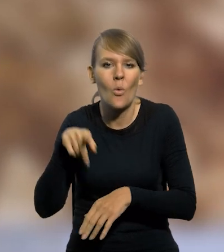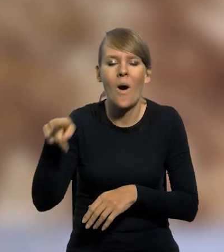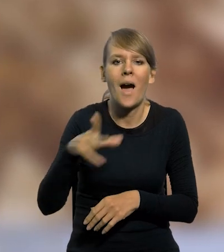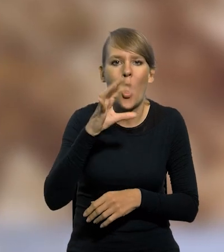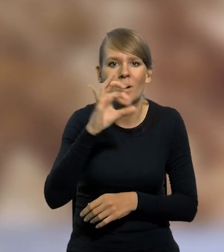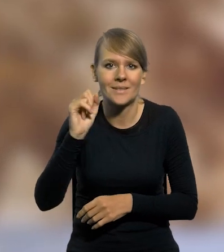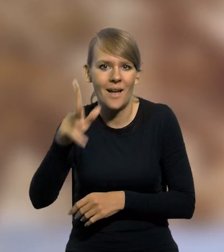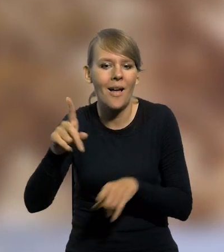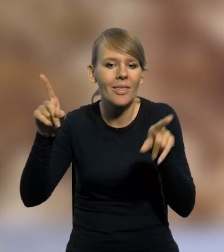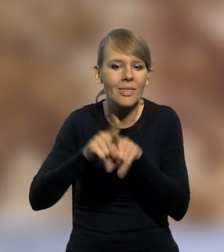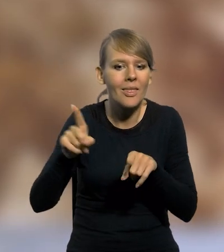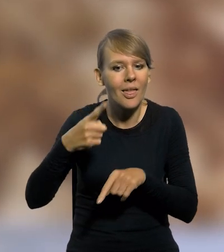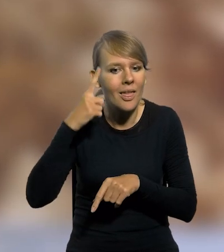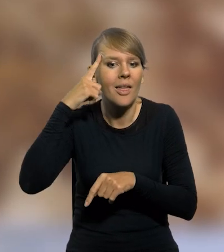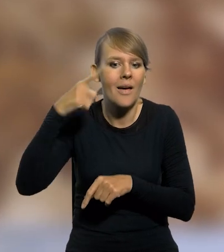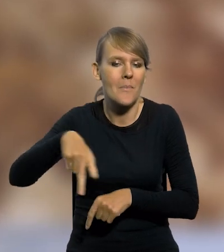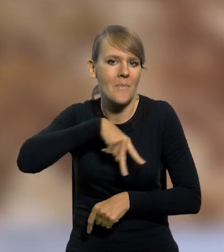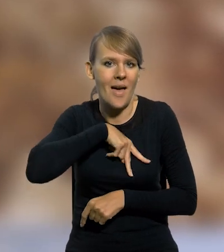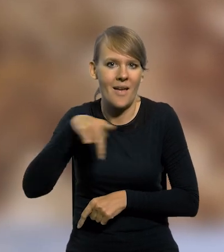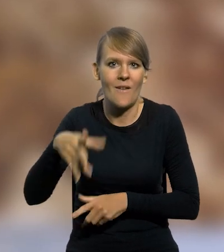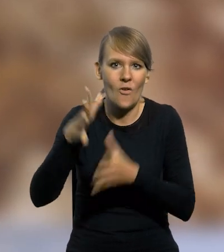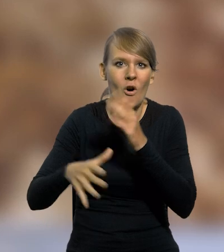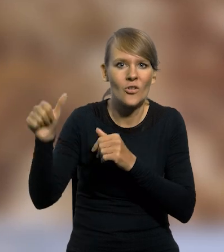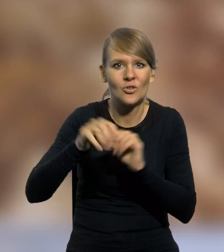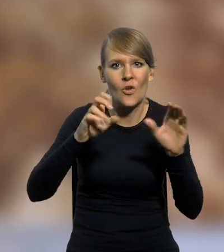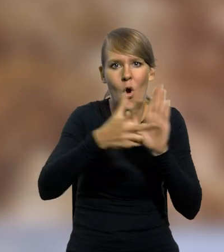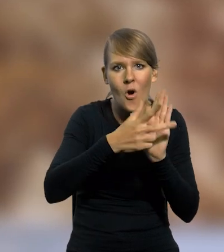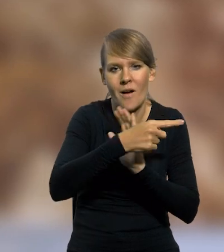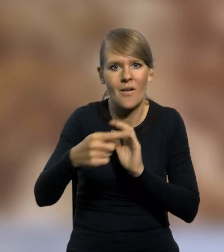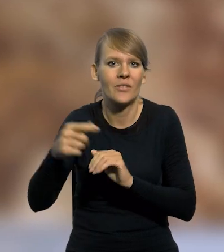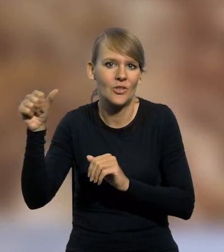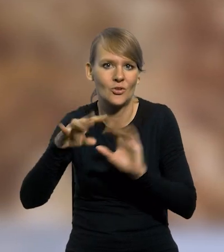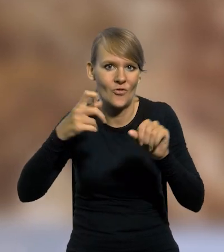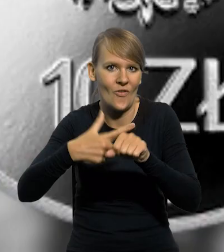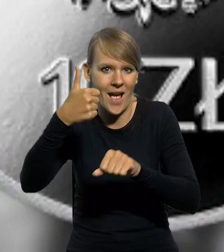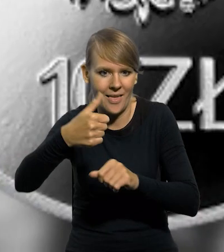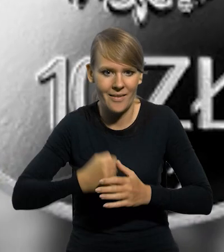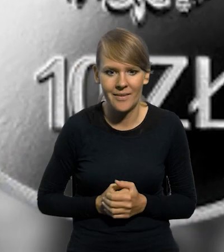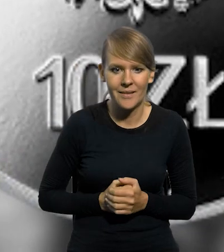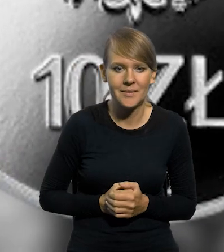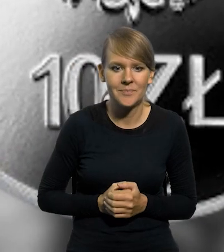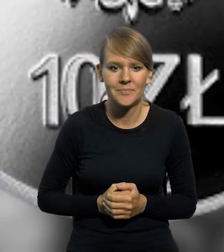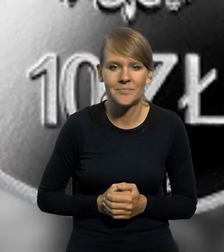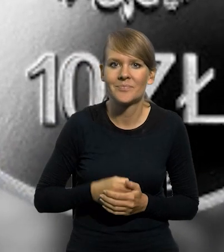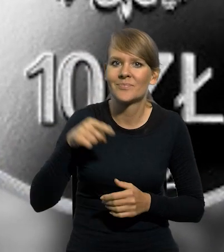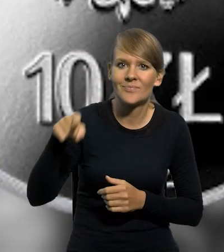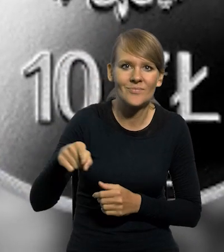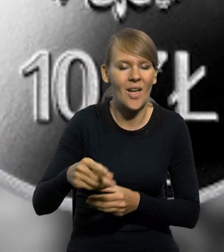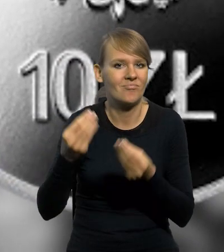oraz medal pamiątkowy za wojnę 1918-1921. Ten płyn to przyszłe bogactwo kraju,